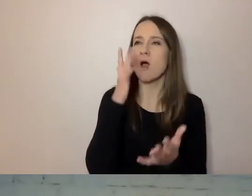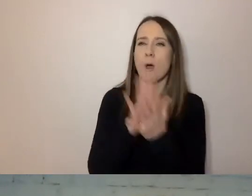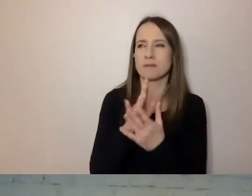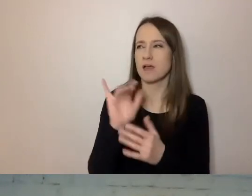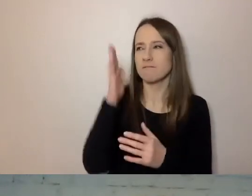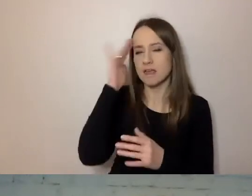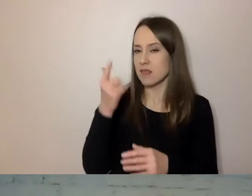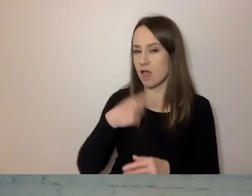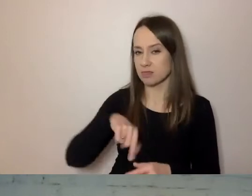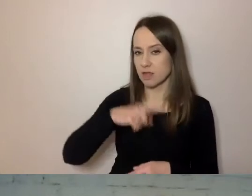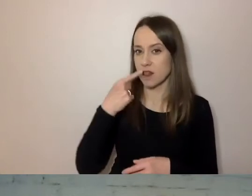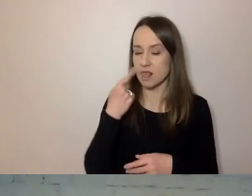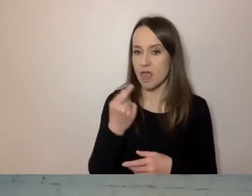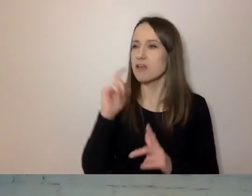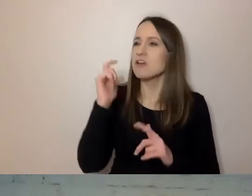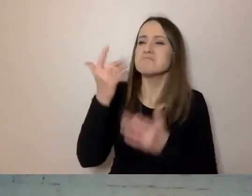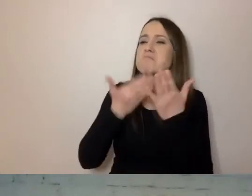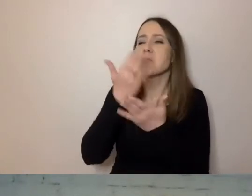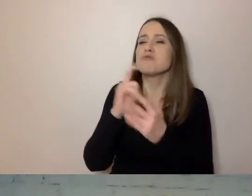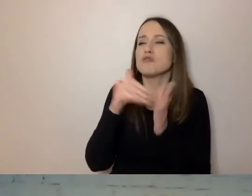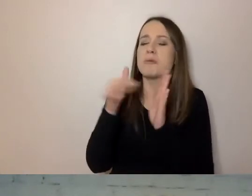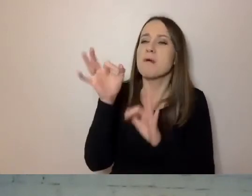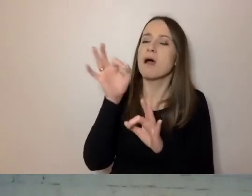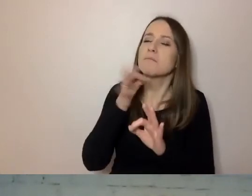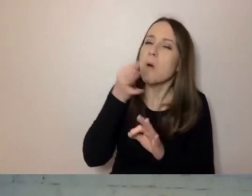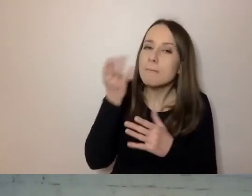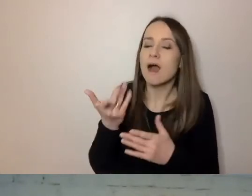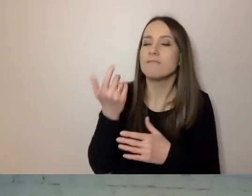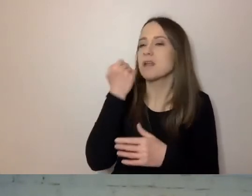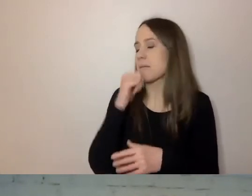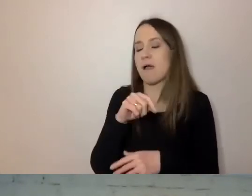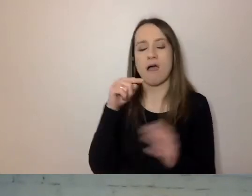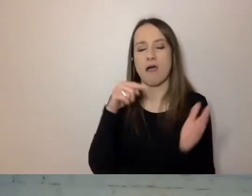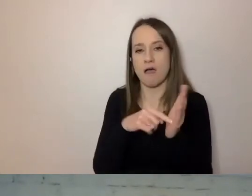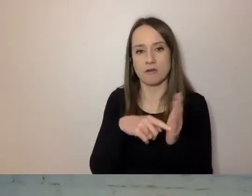Sugerują, co trzeba poprawić. Bardzo są fajne pod tym względem.